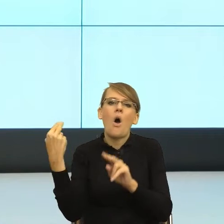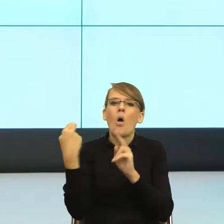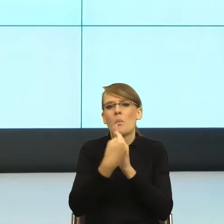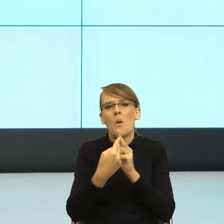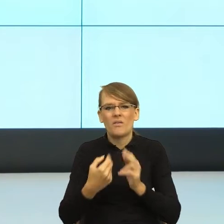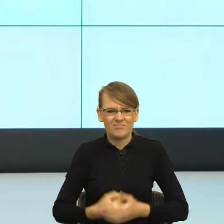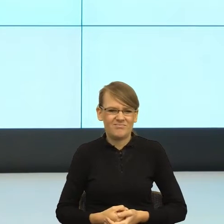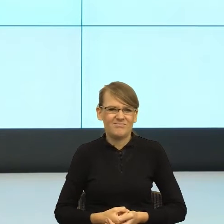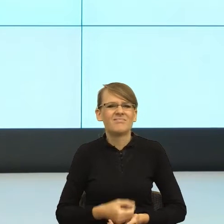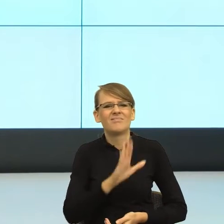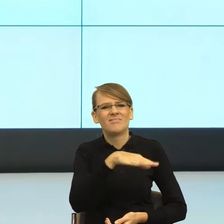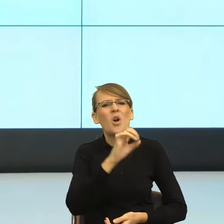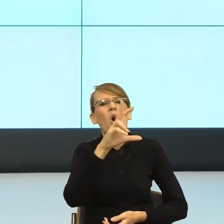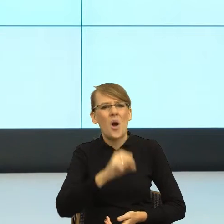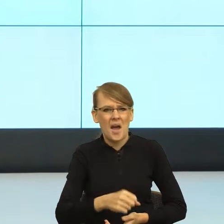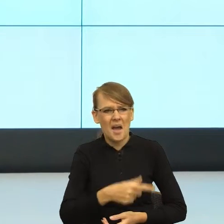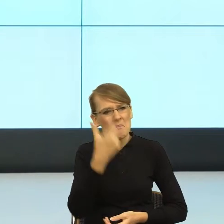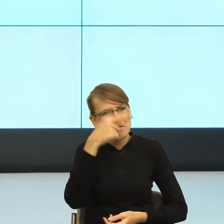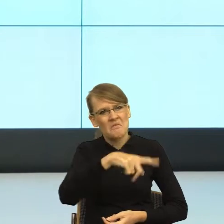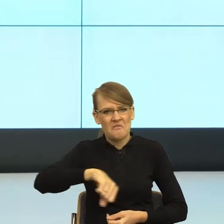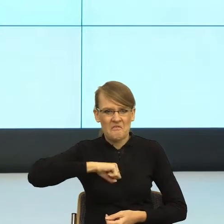kiedy ten dystans zmniejszyłam. Teraz już nie przechodzę też z